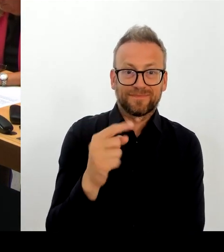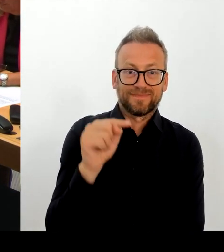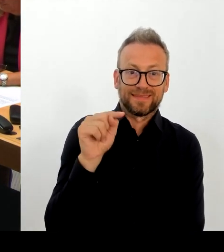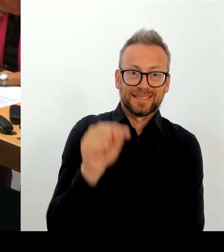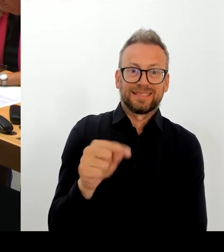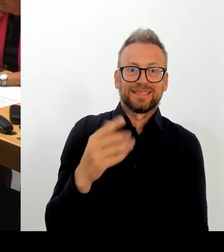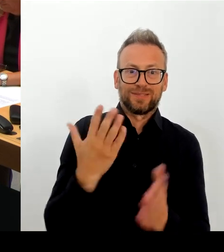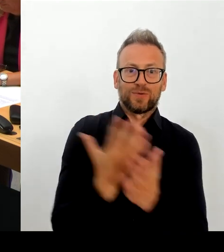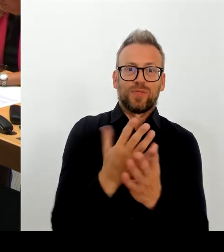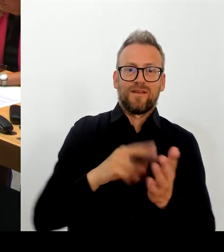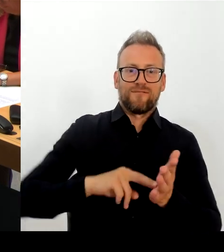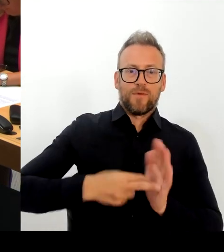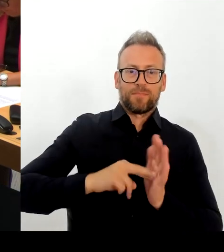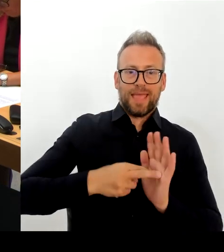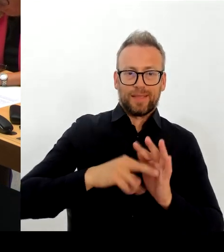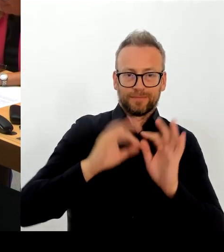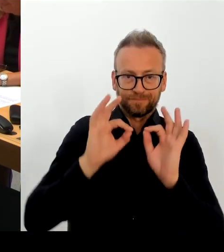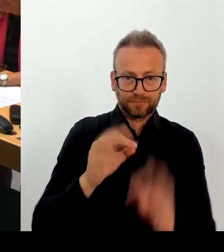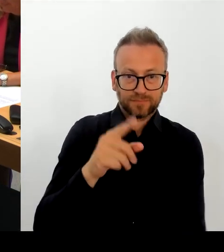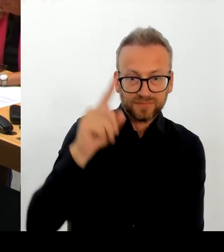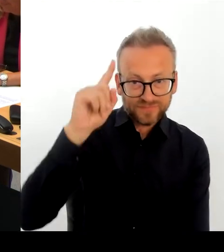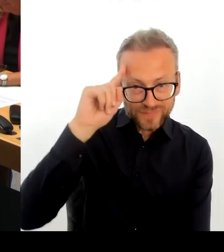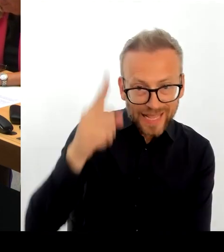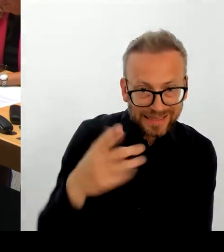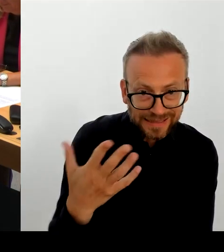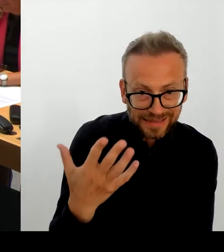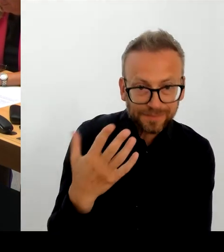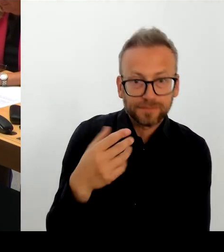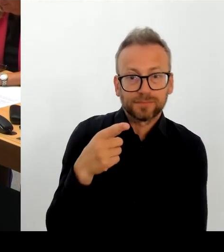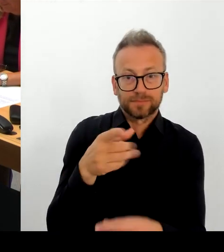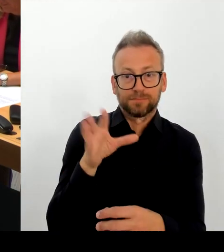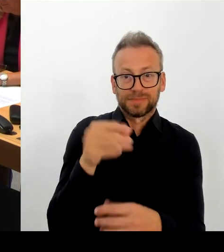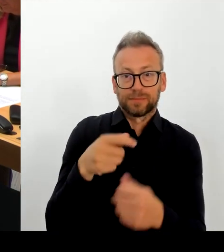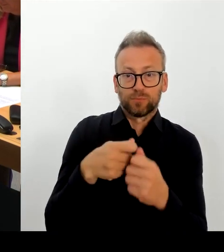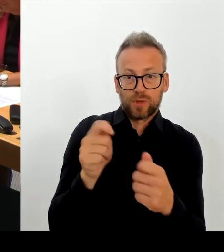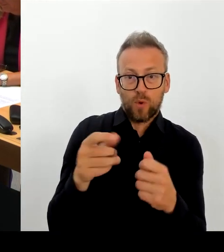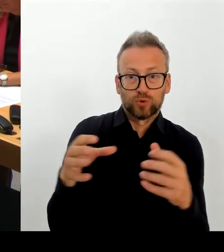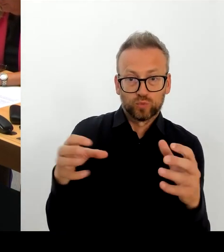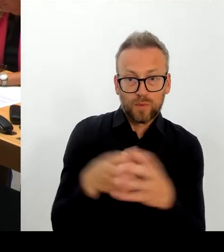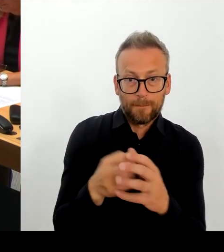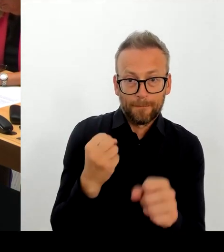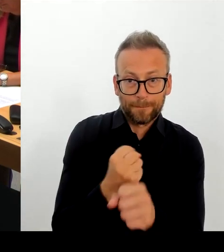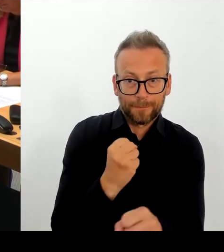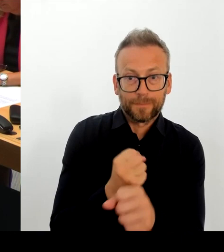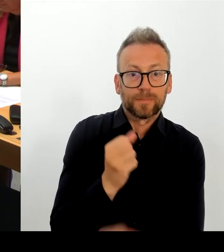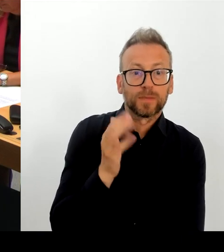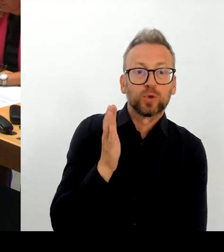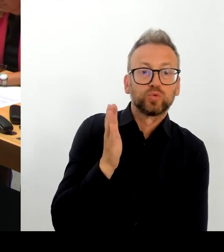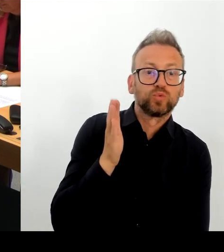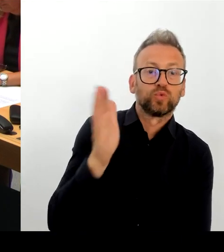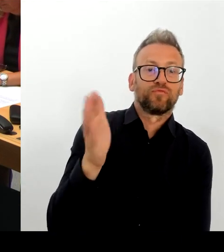Ich kann Ihnen aber sagen: Und das will ich noch mal tun mit dem herzlichen Dank an die beiden jetzigen Intendanten,